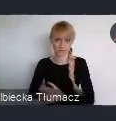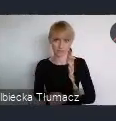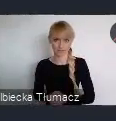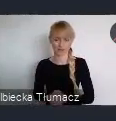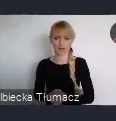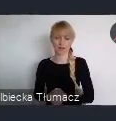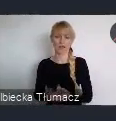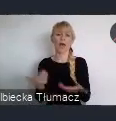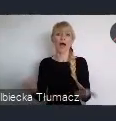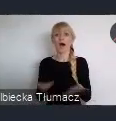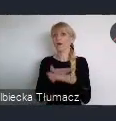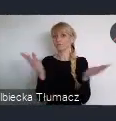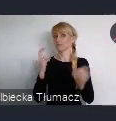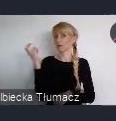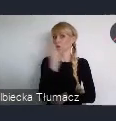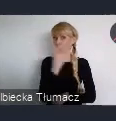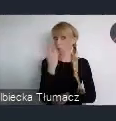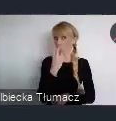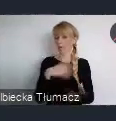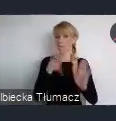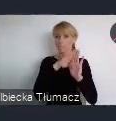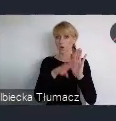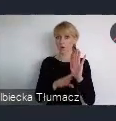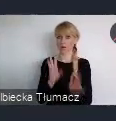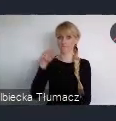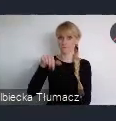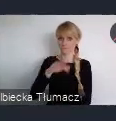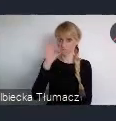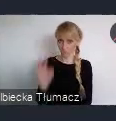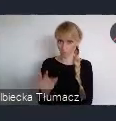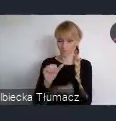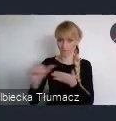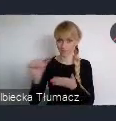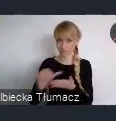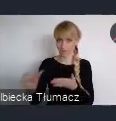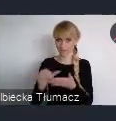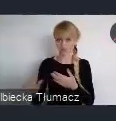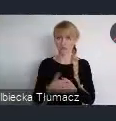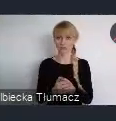na nowo uruchomionej stronie, gov.pl/wuf11.